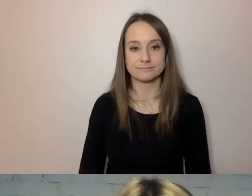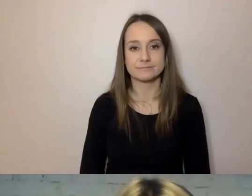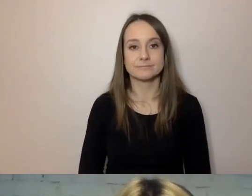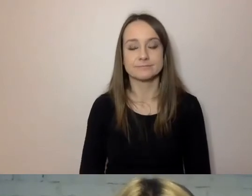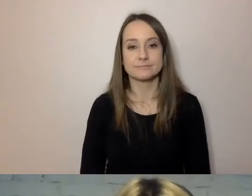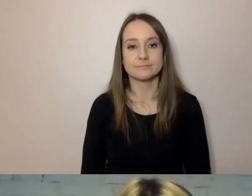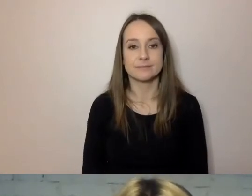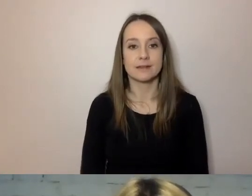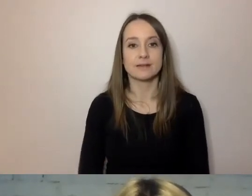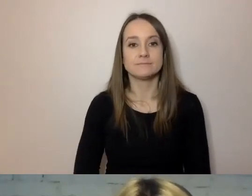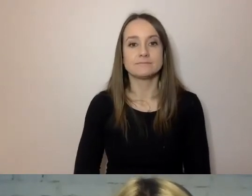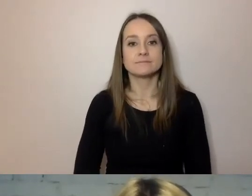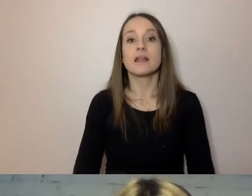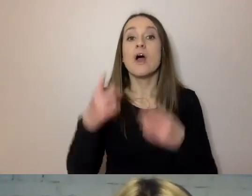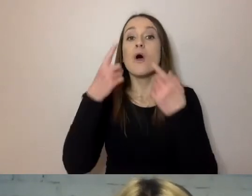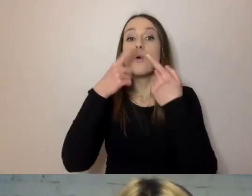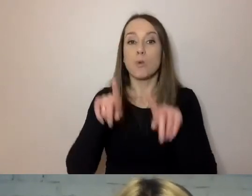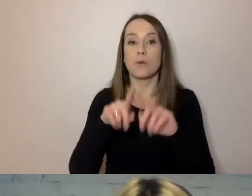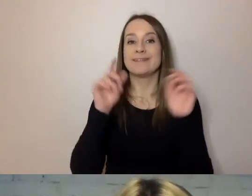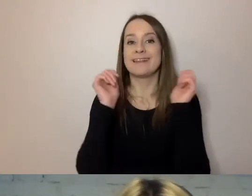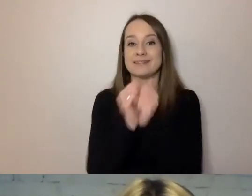Używaj krótkich zdań i wyrazów. Co to znaczy?